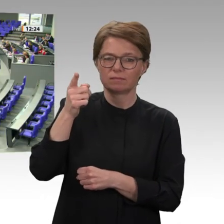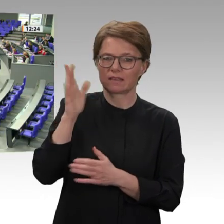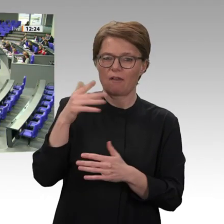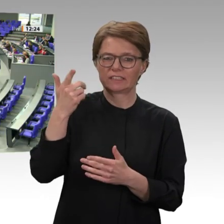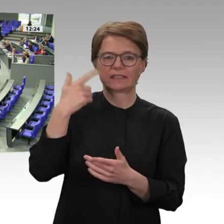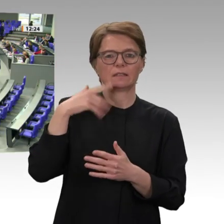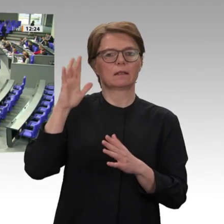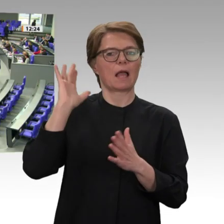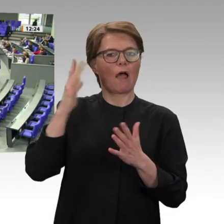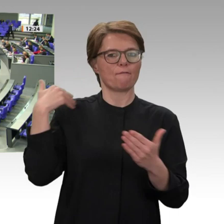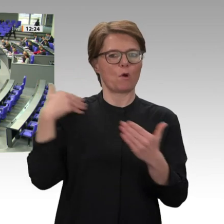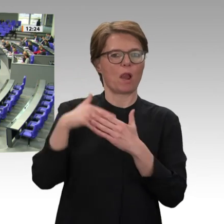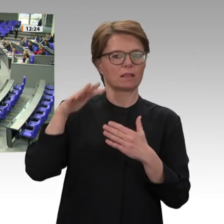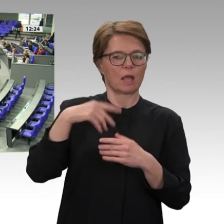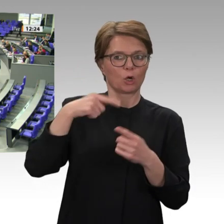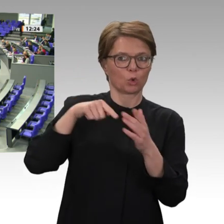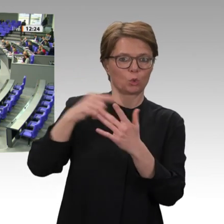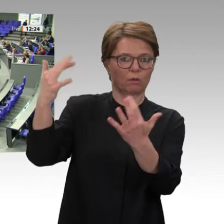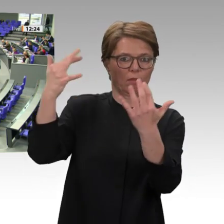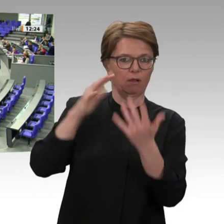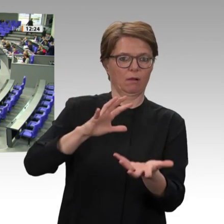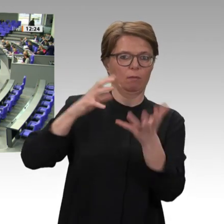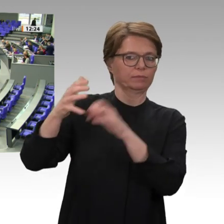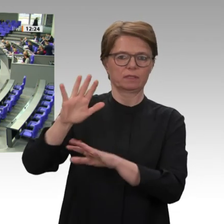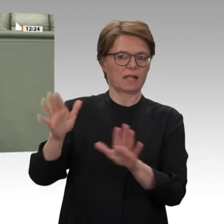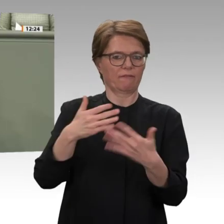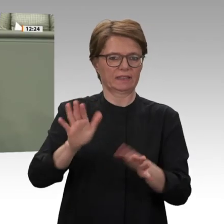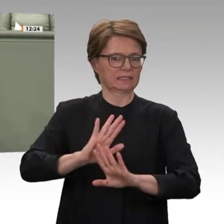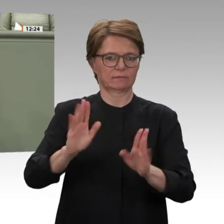Ich sehe uns hier als Bundesrepublik Deutschland, aber auch als Europäer in der Verantwortung,